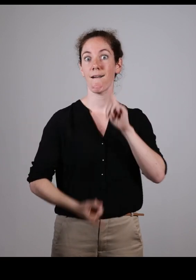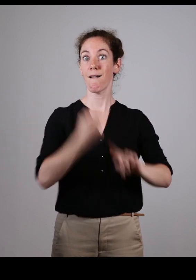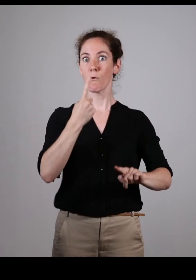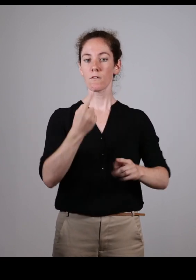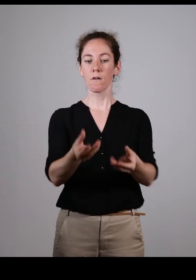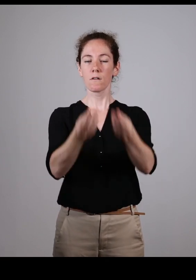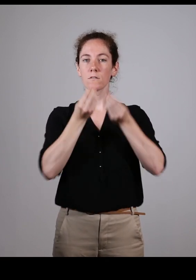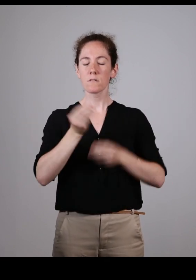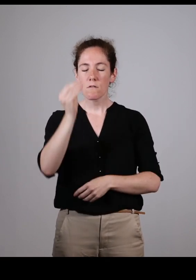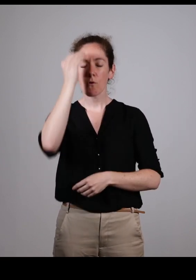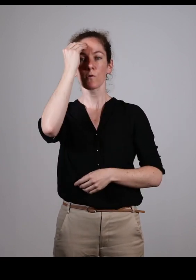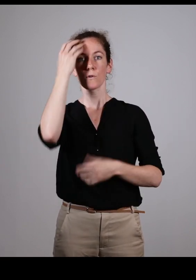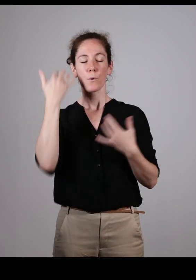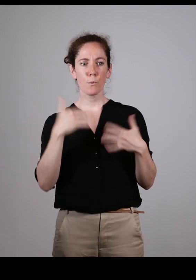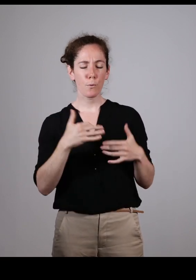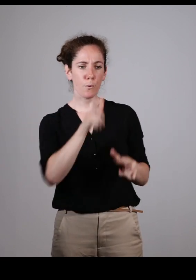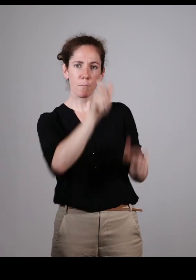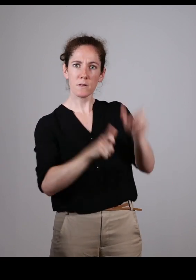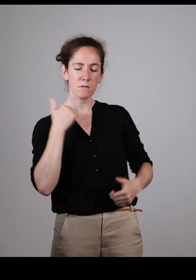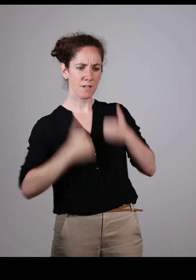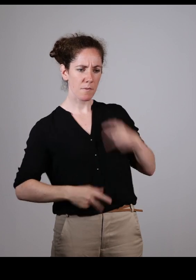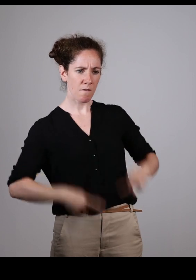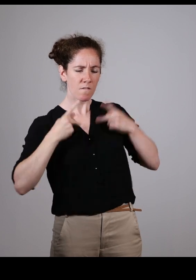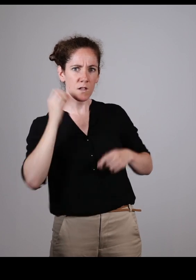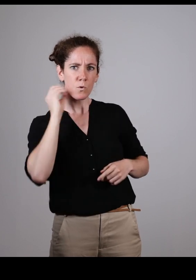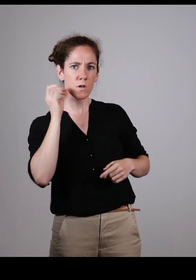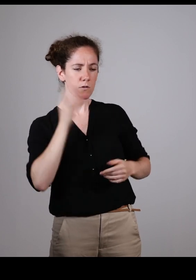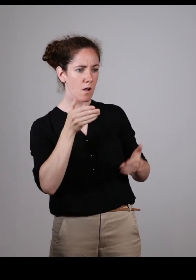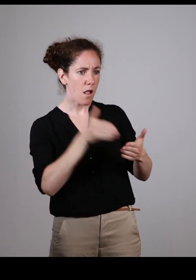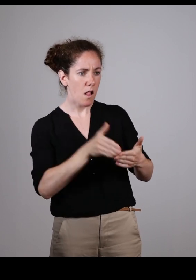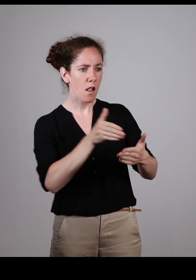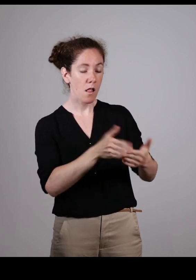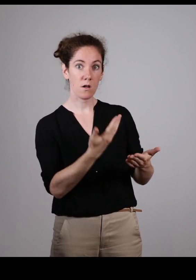pour que les personnes se rendent compte de ce que vit la personne handicapée.